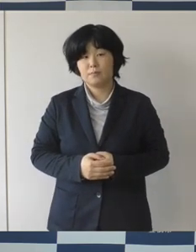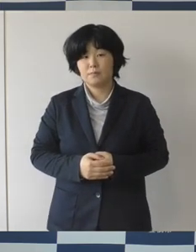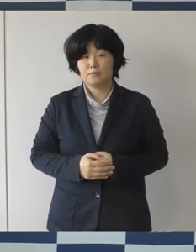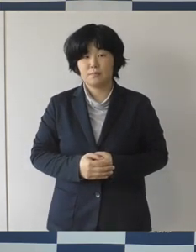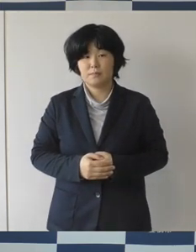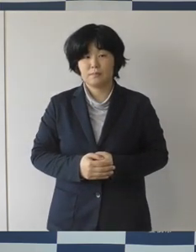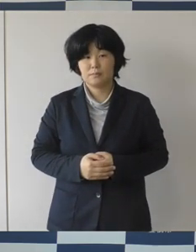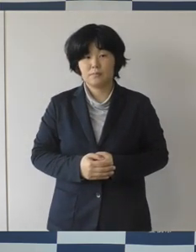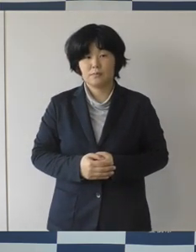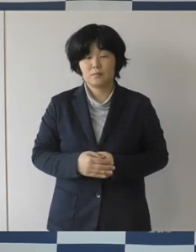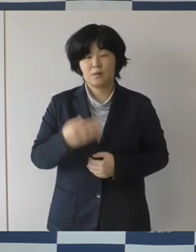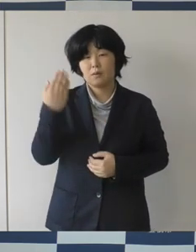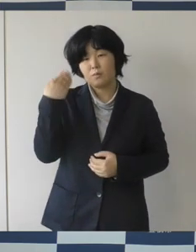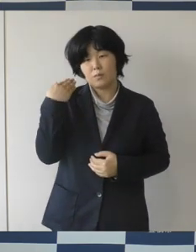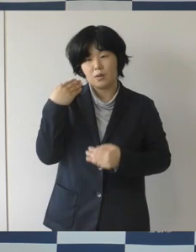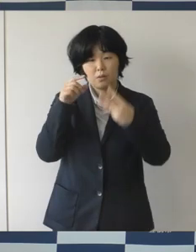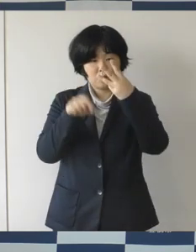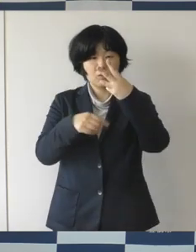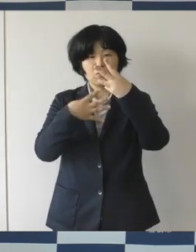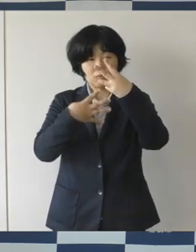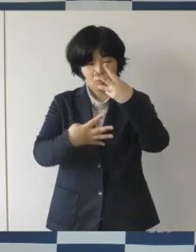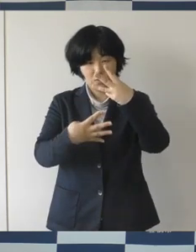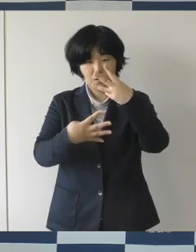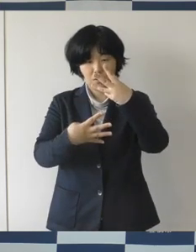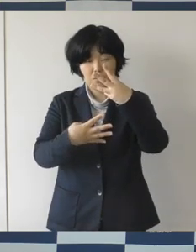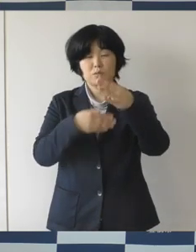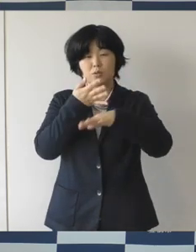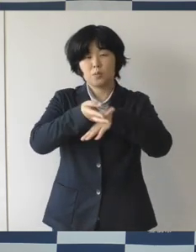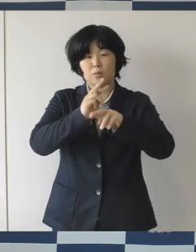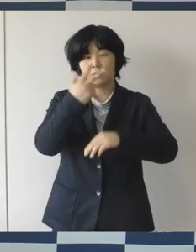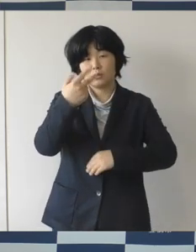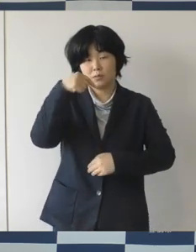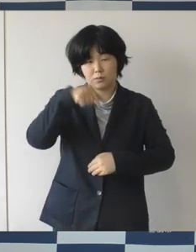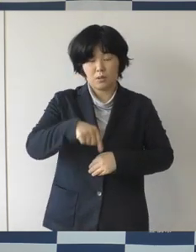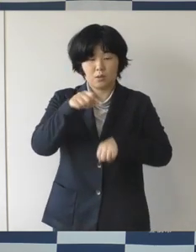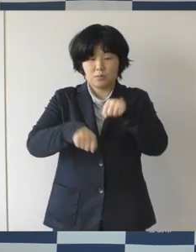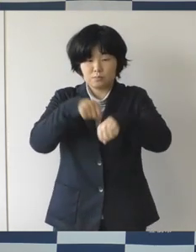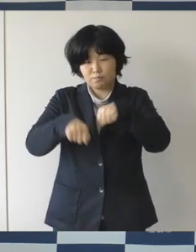先月の4日に豊橋市内で自転車に乗った